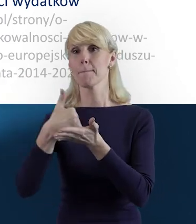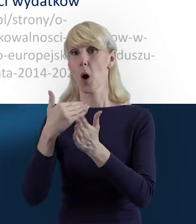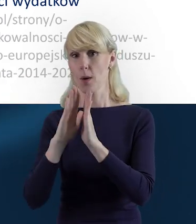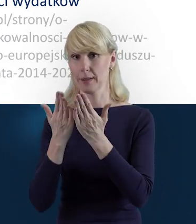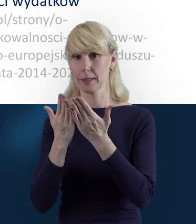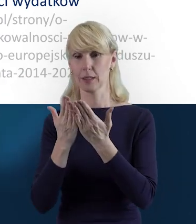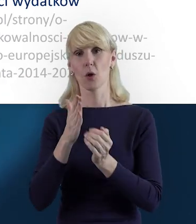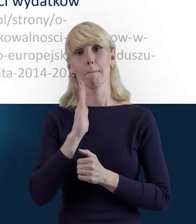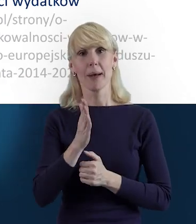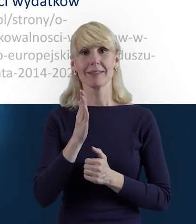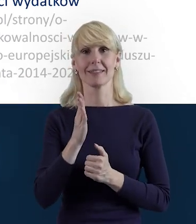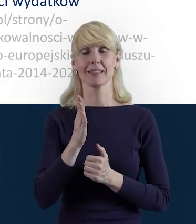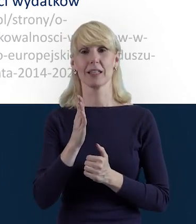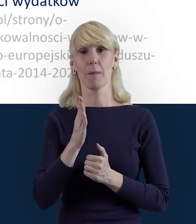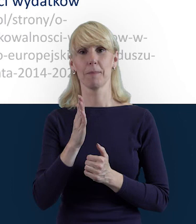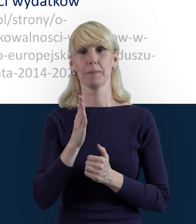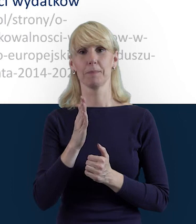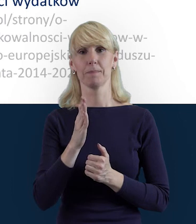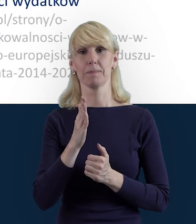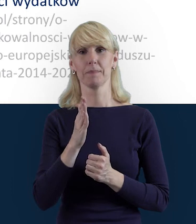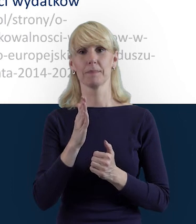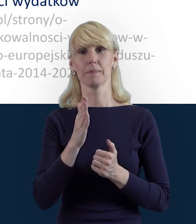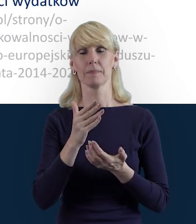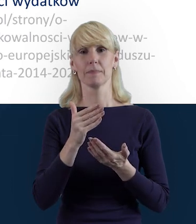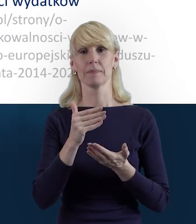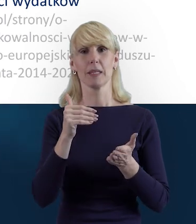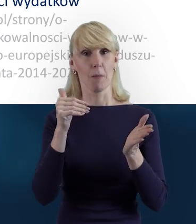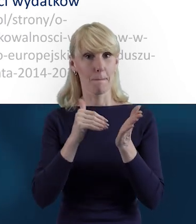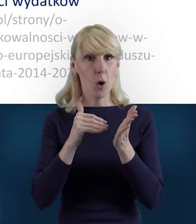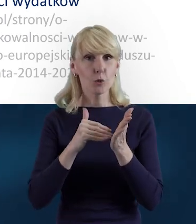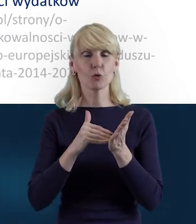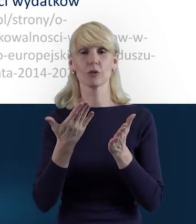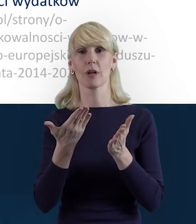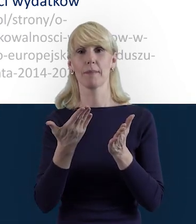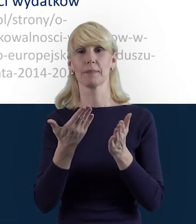będą dla Państwa właśnie pierwszym takim pomocnym odniesieniem.